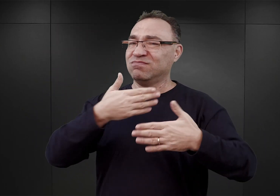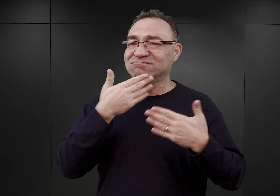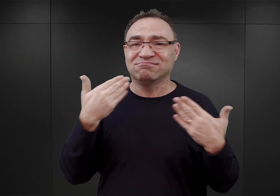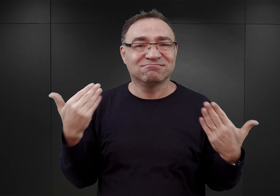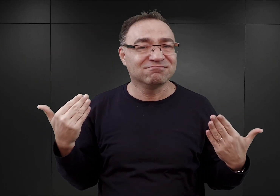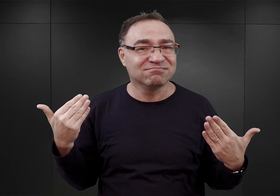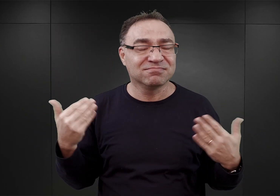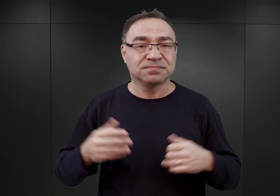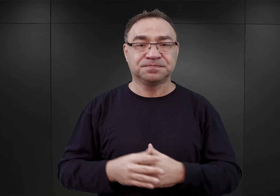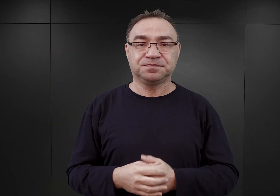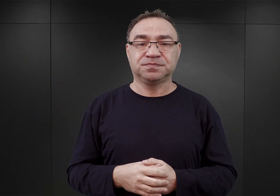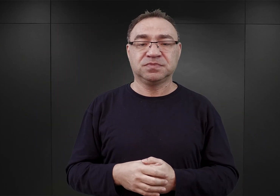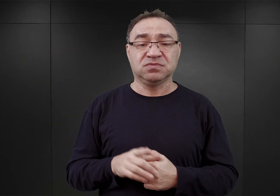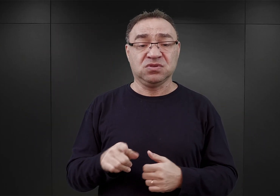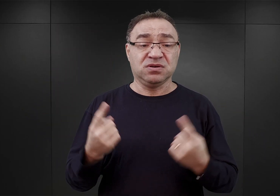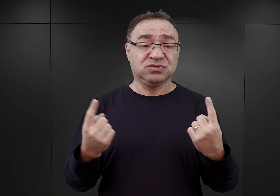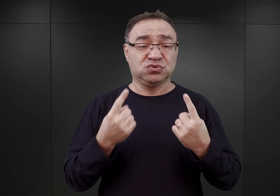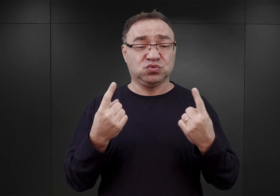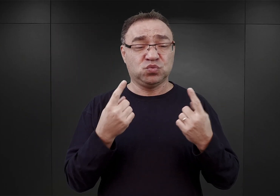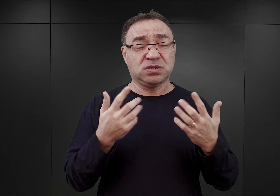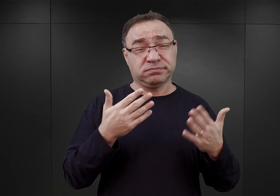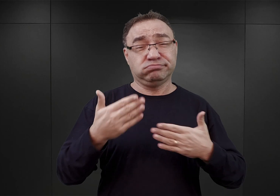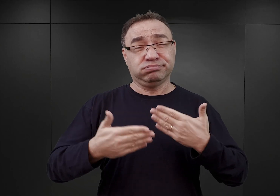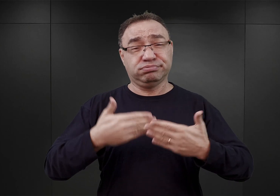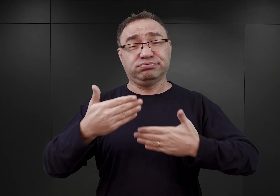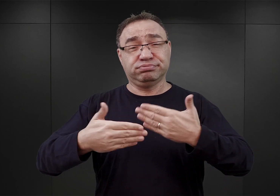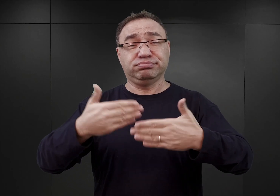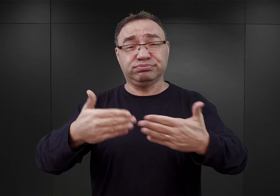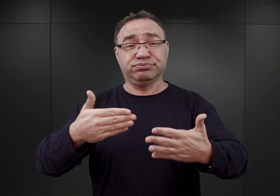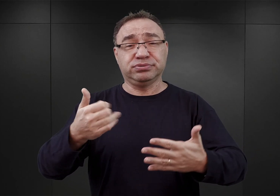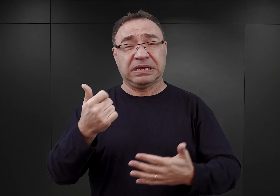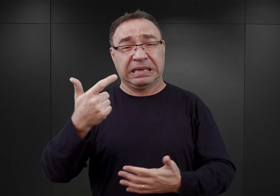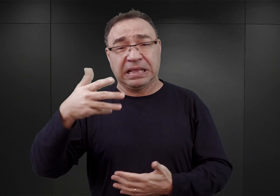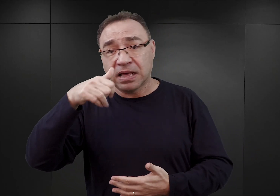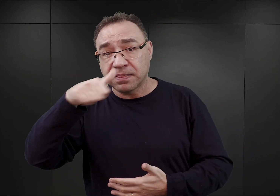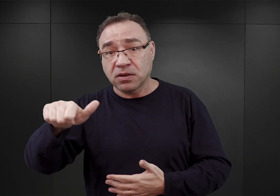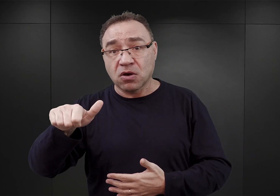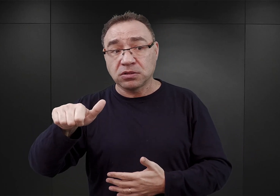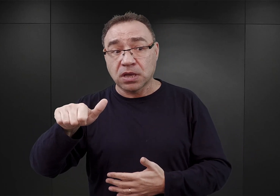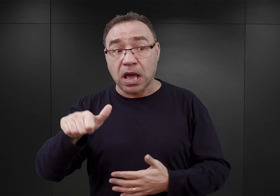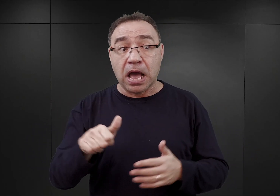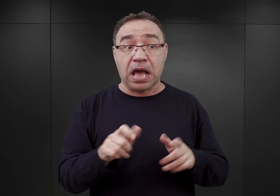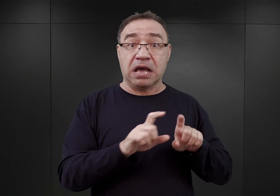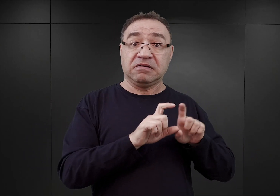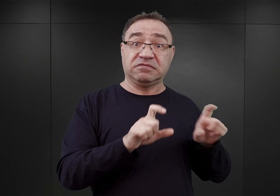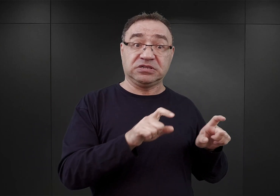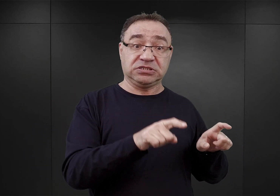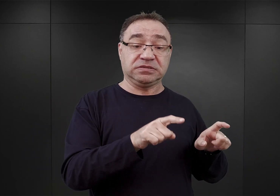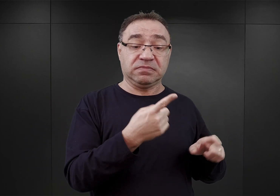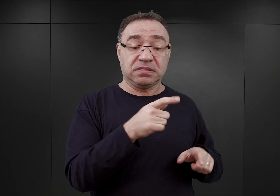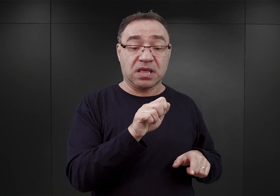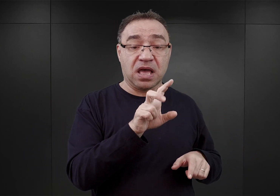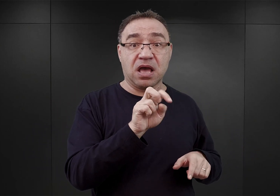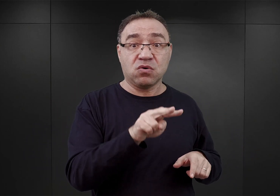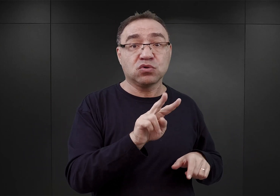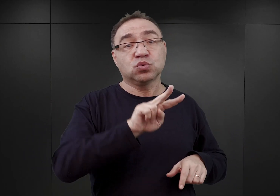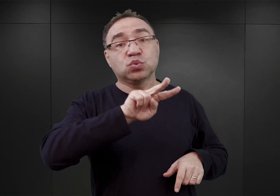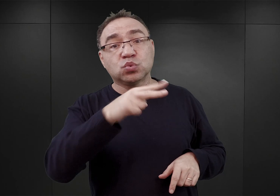Sytuacja ta trwała jeszcze przez kilka tygodni. Natomiast w międzyczasie do Auschwitz skierowano drugi transport z więzienia w Wiśniczu,